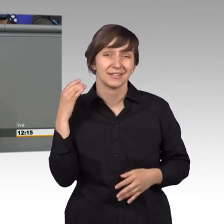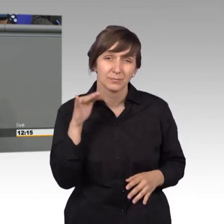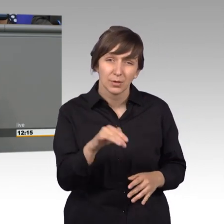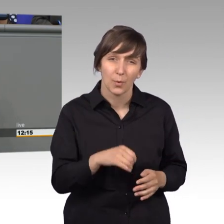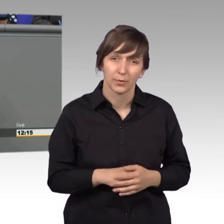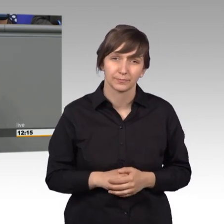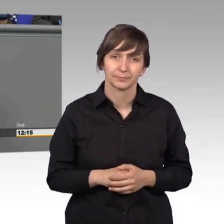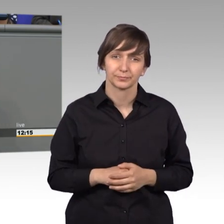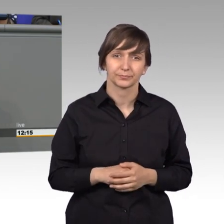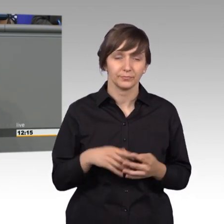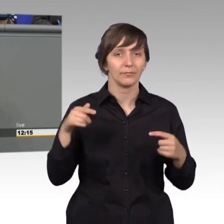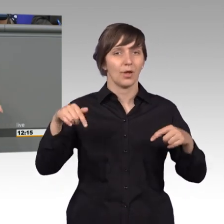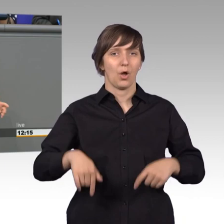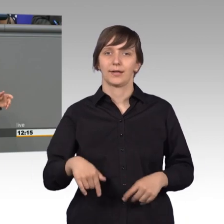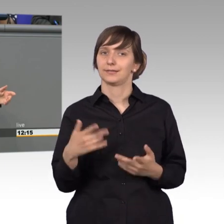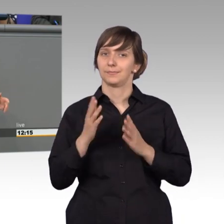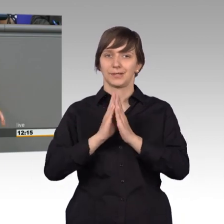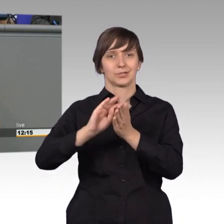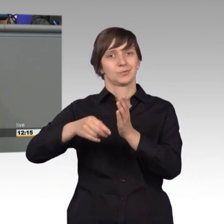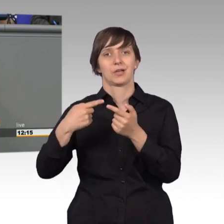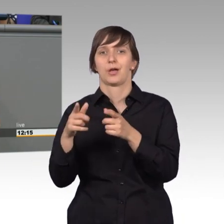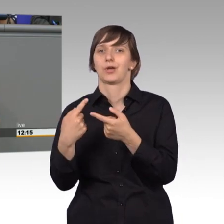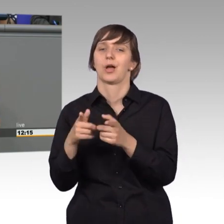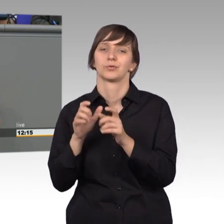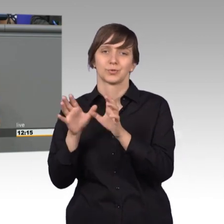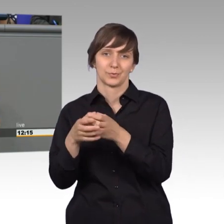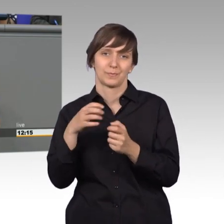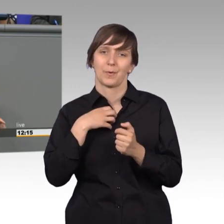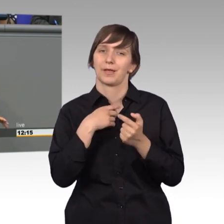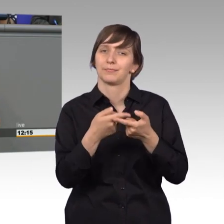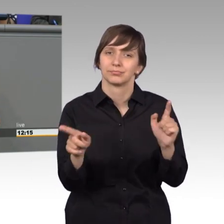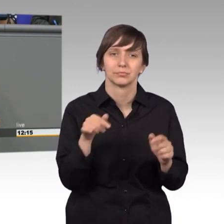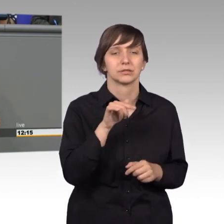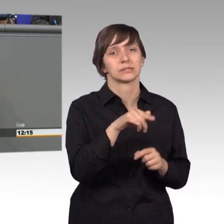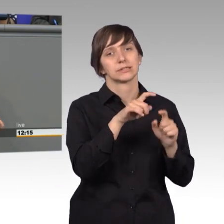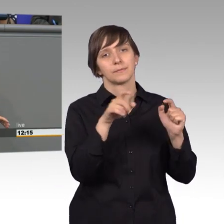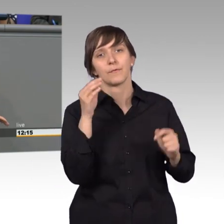Ganz andere Probleme, als wir sie heute im Petitionsausschuss haben. Damals ging es um Wohnungen, um Versorgung und um Reisen.